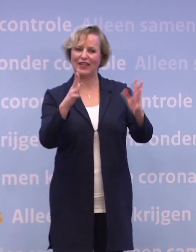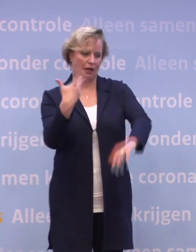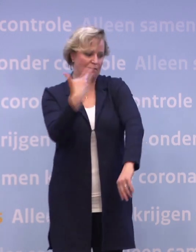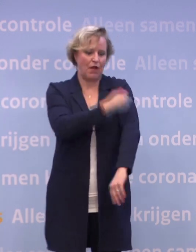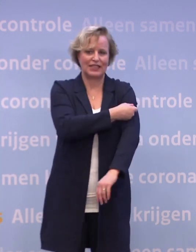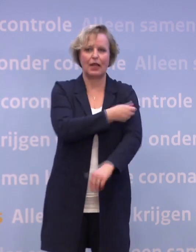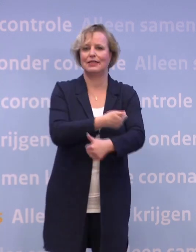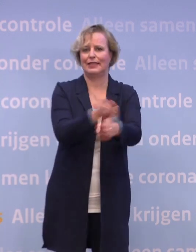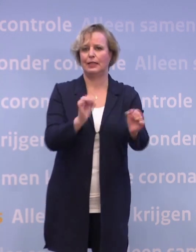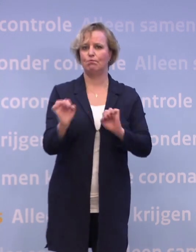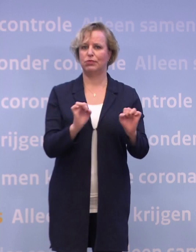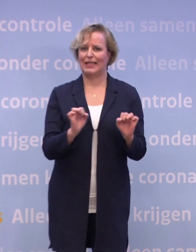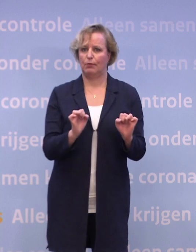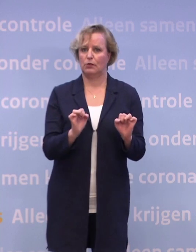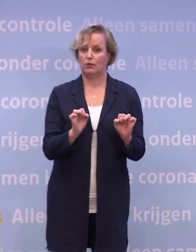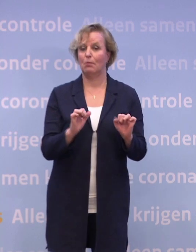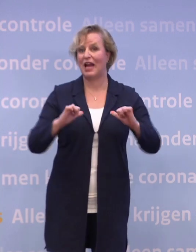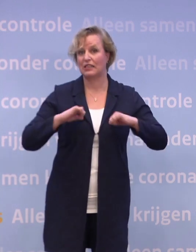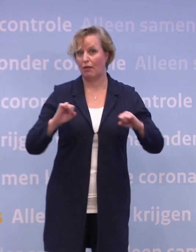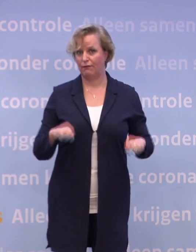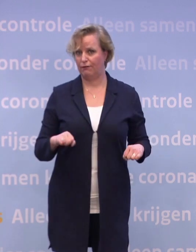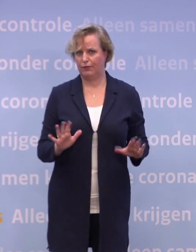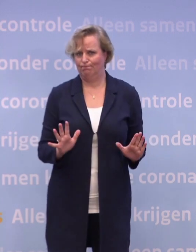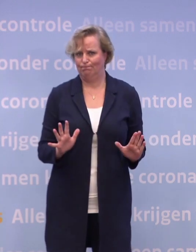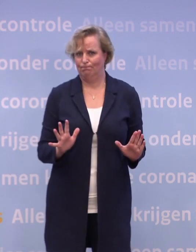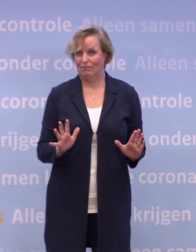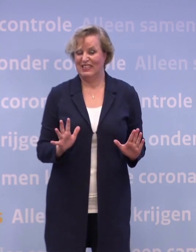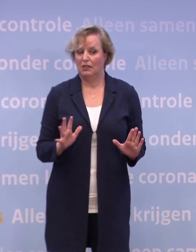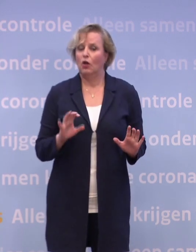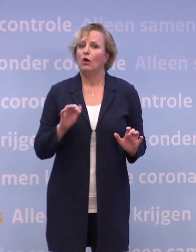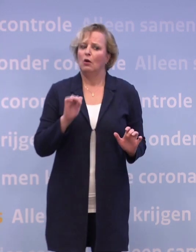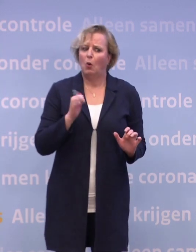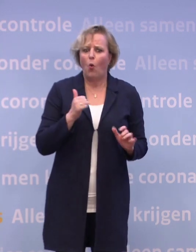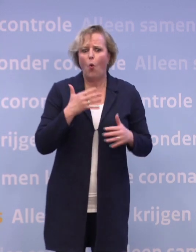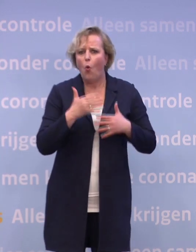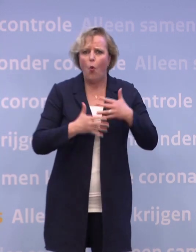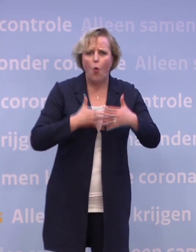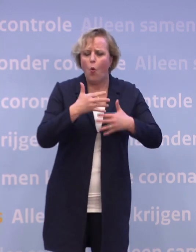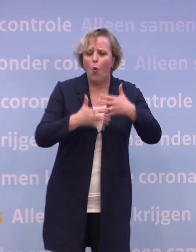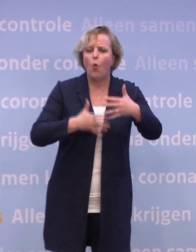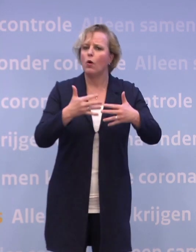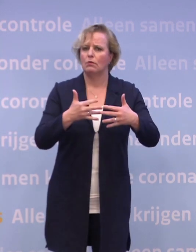Maar we hebben niet alles zelf in de hand... ...waardoor we nog niet precies kunnen voorspellen... ...hoe we alle puzzelstukjes moeten leggen.